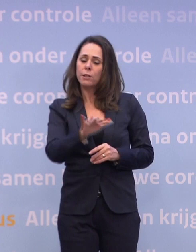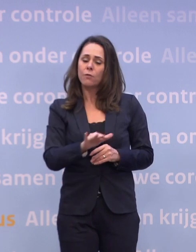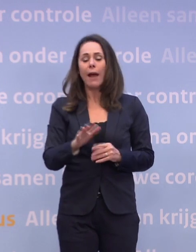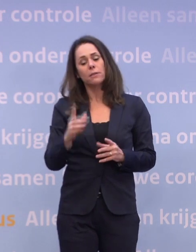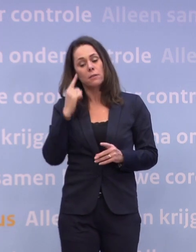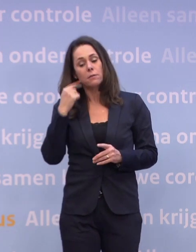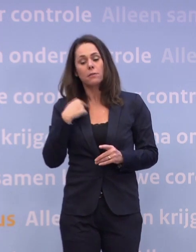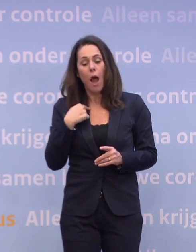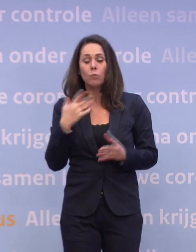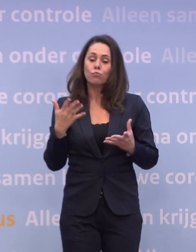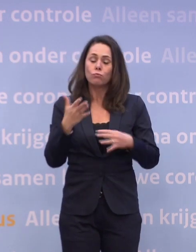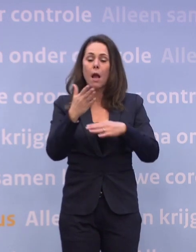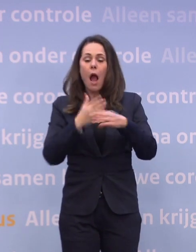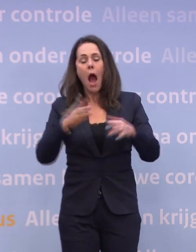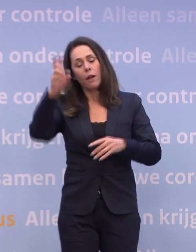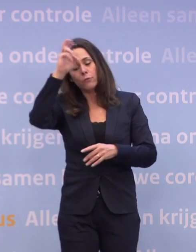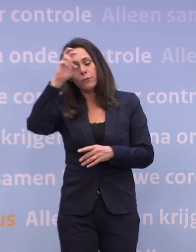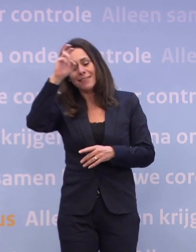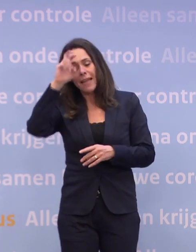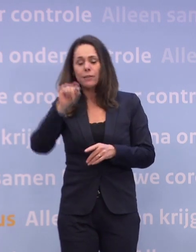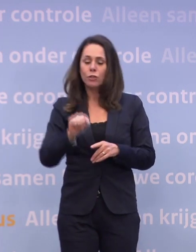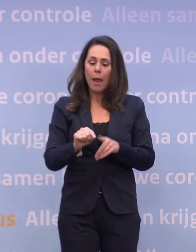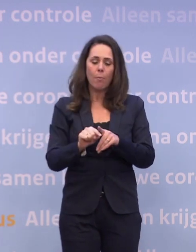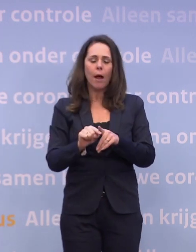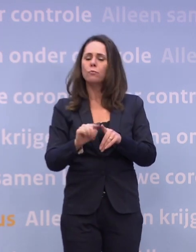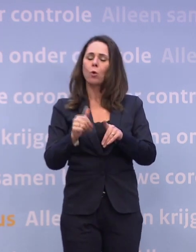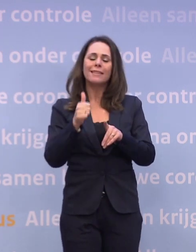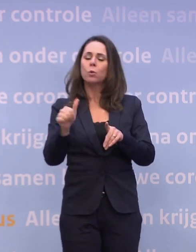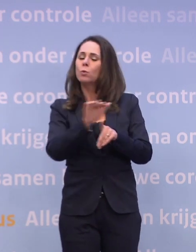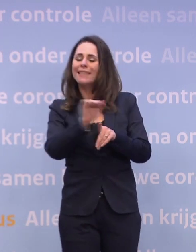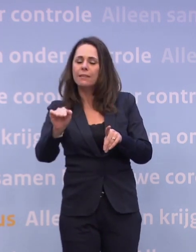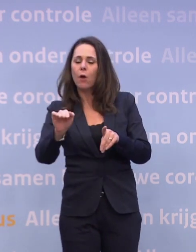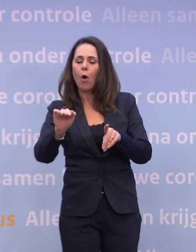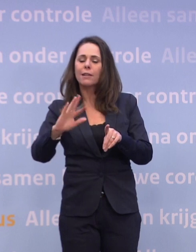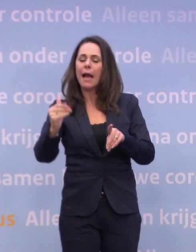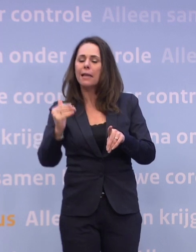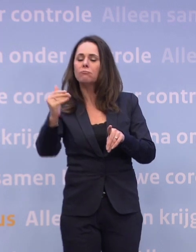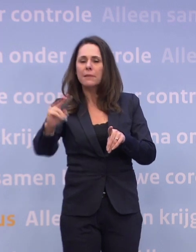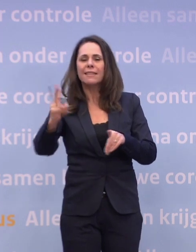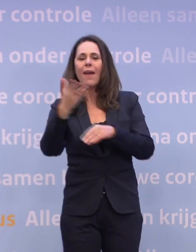...zouden kunnen zeggen: We zitten nog niet op het niveau waar we moeten zijn... ...daar zitten we waarschijnlijk pas tweede helft januari...